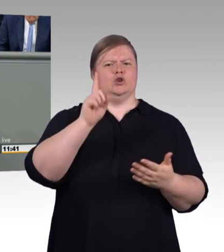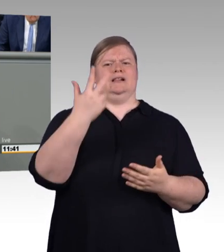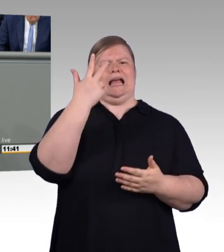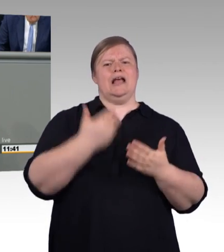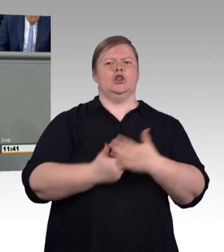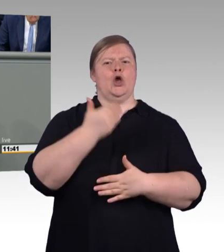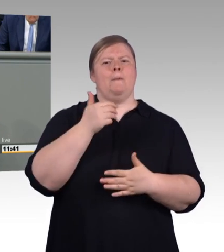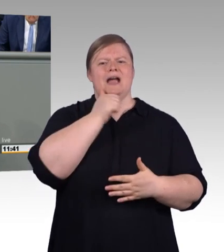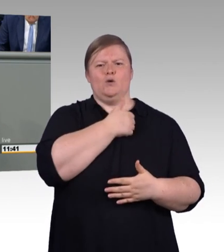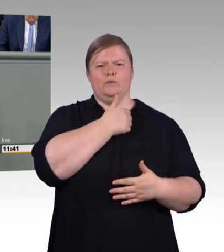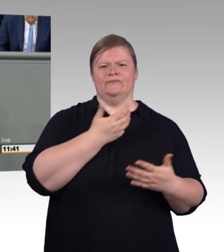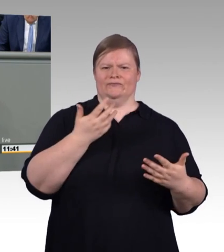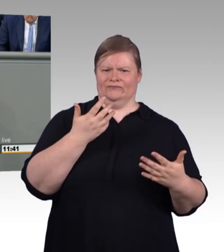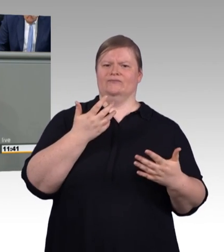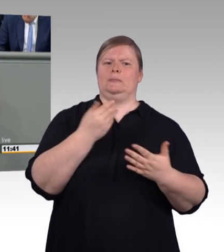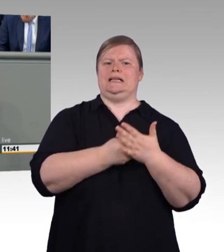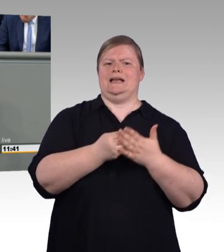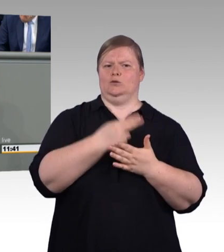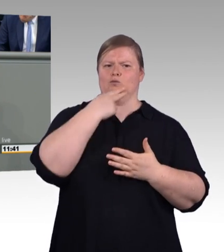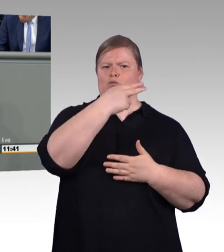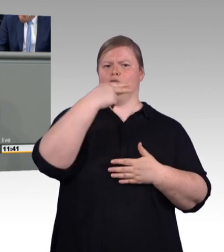Gleichzeitig wollen Sie aber den bewährten Meistertitel